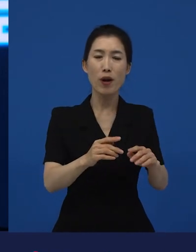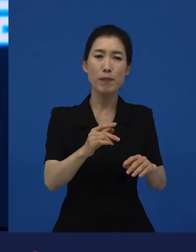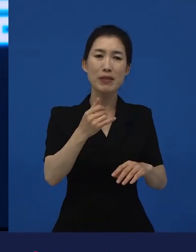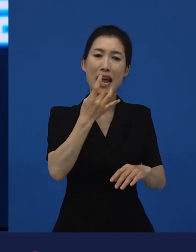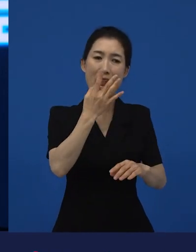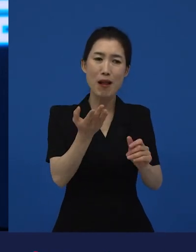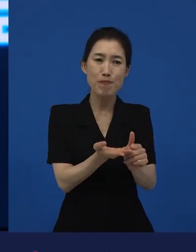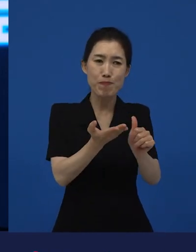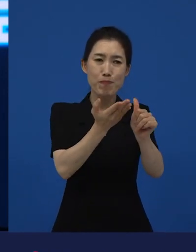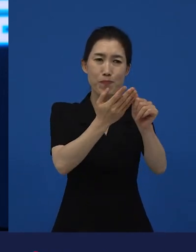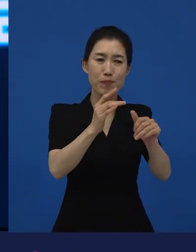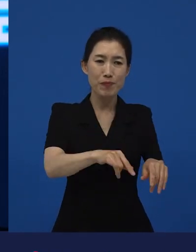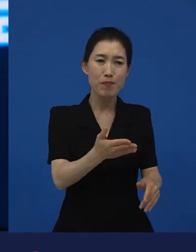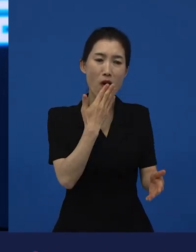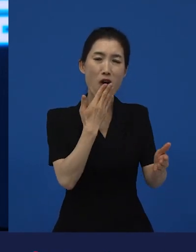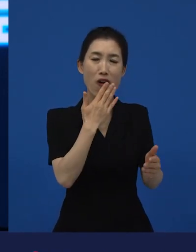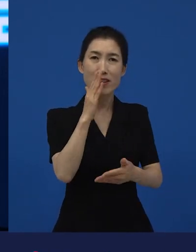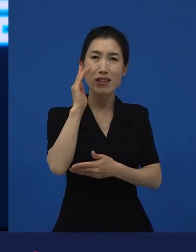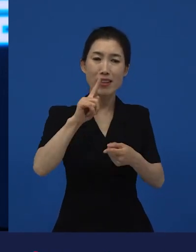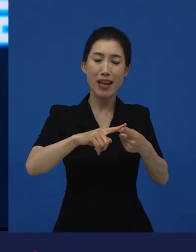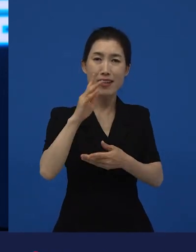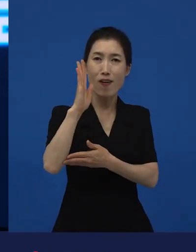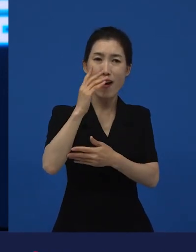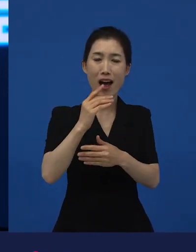위선적으로 나올 수가 있어? 라고 생각할 수 있습니다.